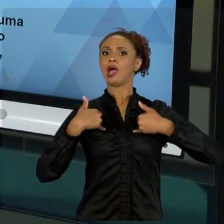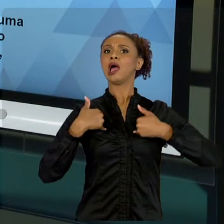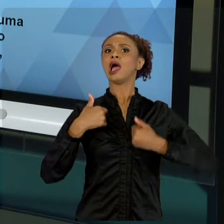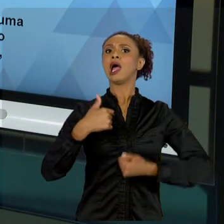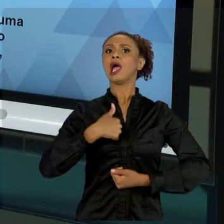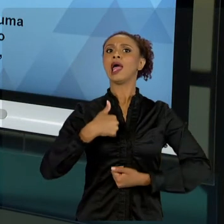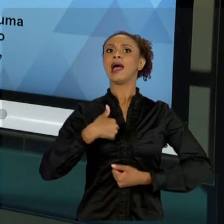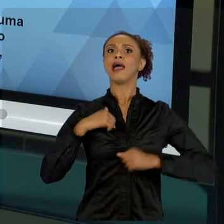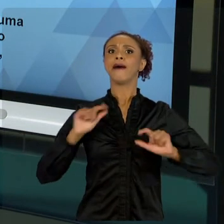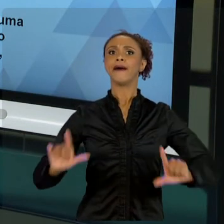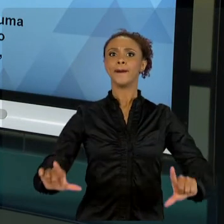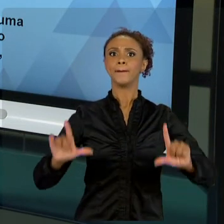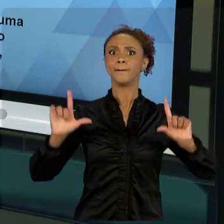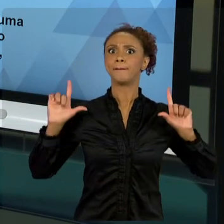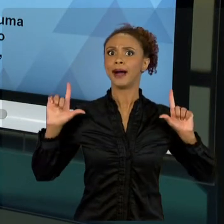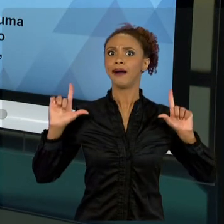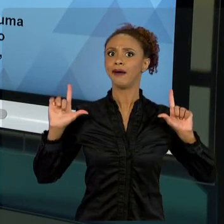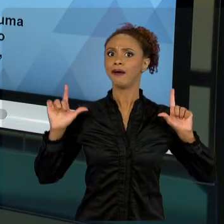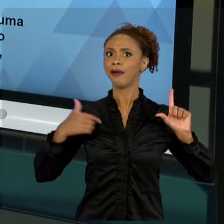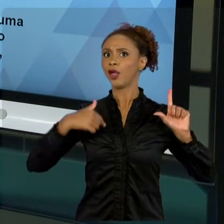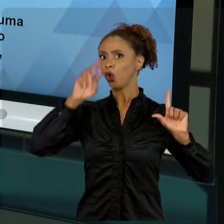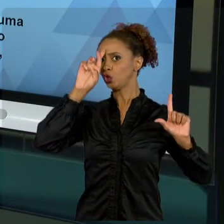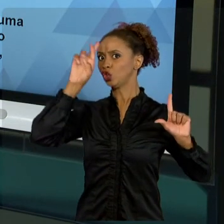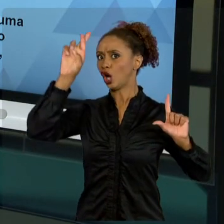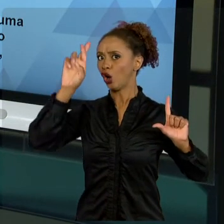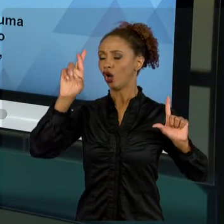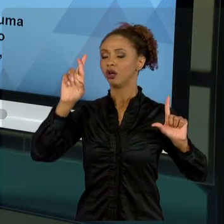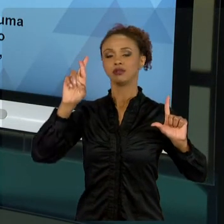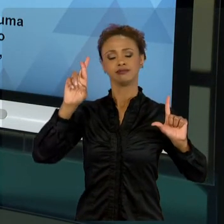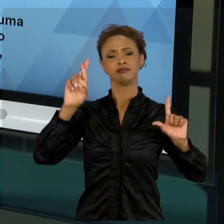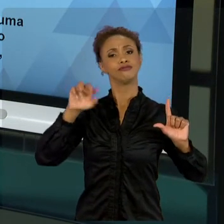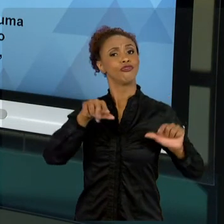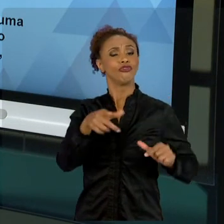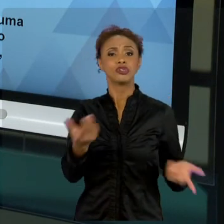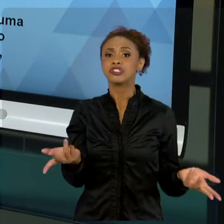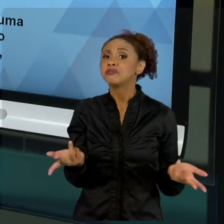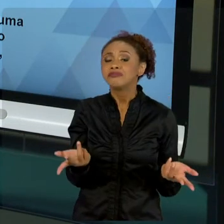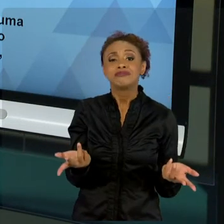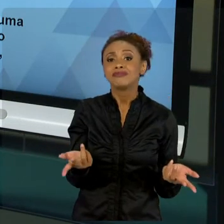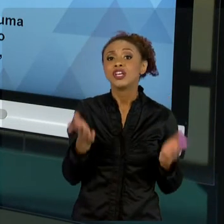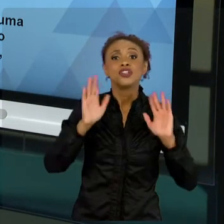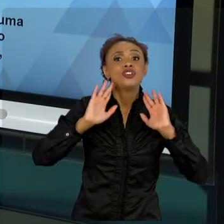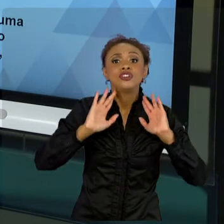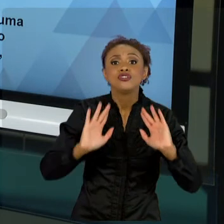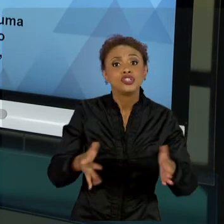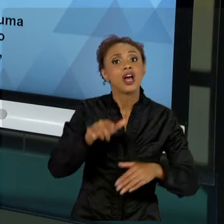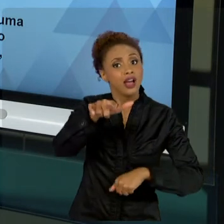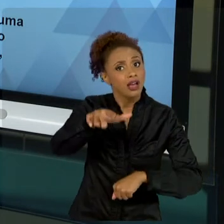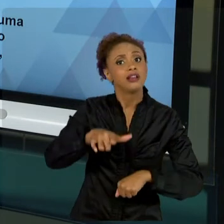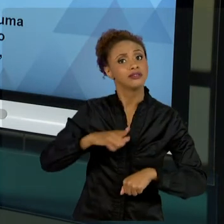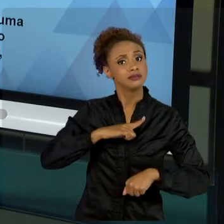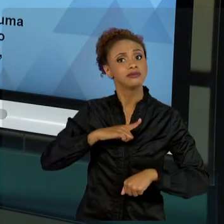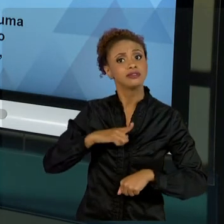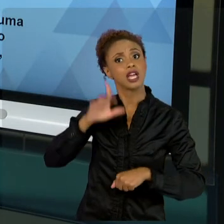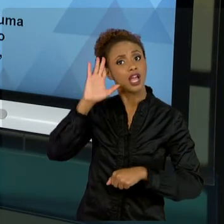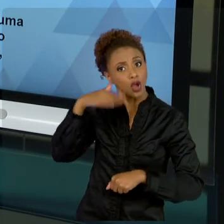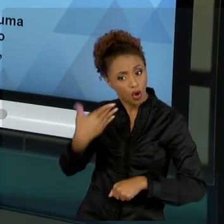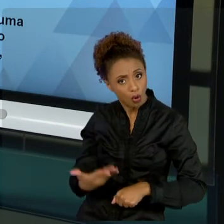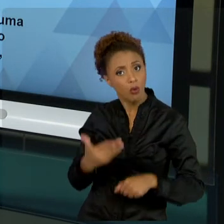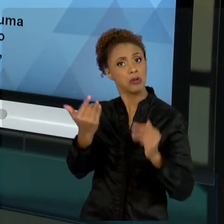NATURALMENTE APARECE COMO AQUELE QUE CONCRETIZOU DETERMINADO ANSEIO DA SOCIEDADE. ENTÃO, MUITA